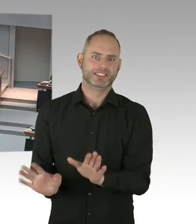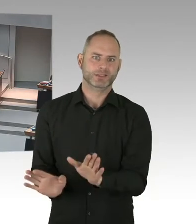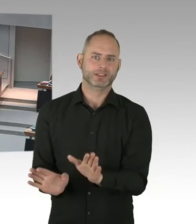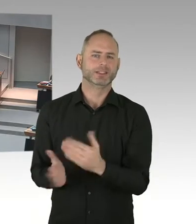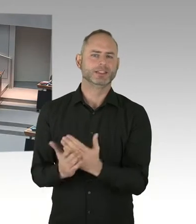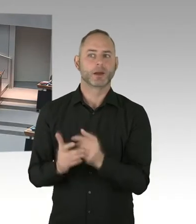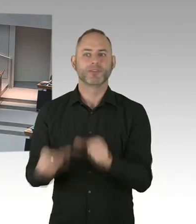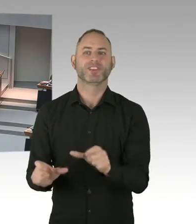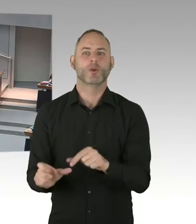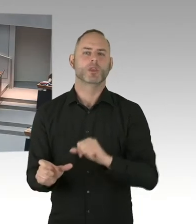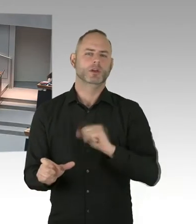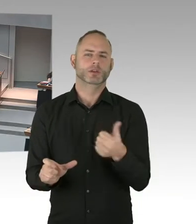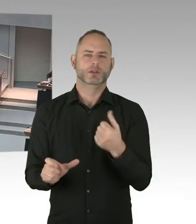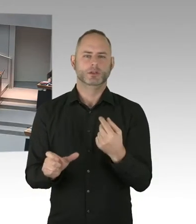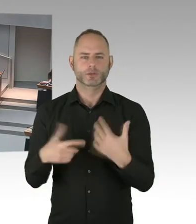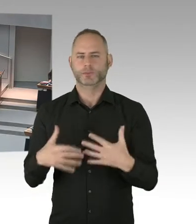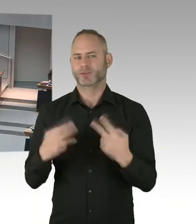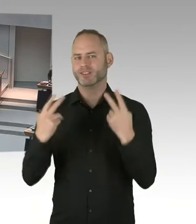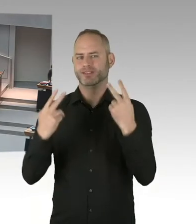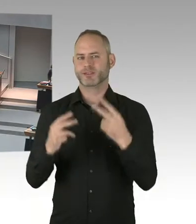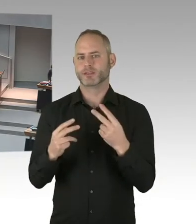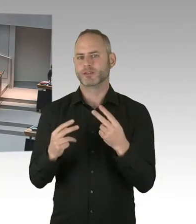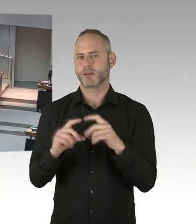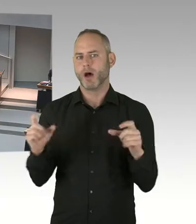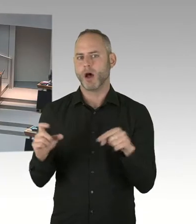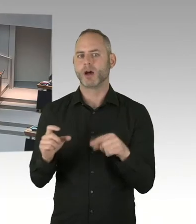dieser Regierung, dass wir AIDS in Berlin keine Chance geben, Dankeschön.